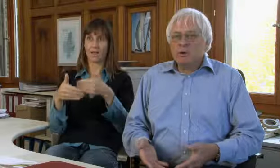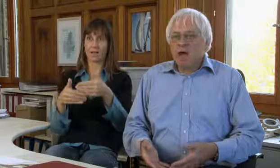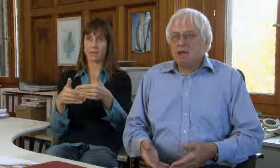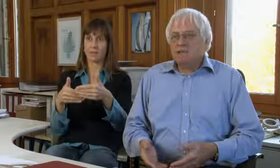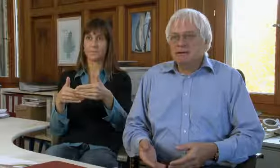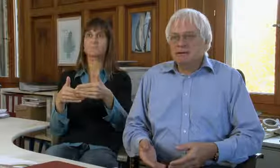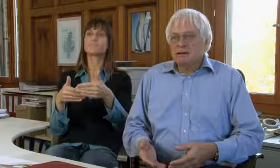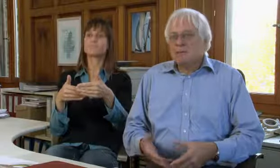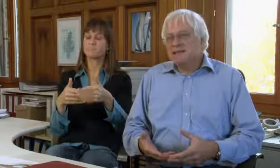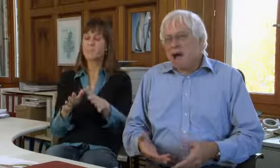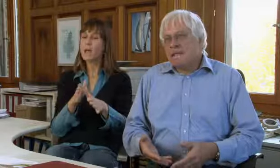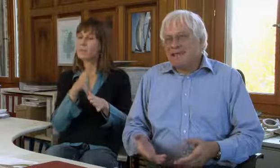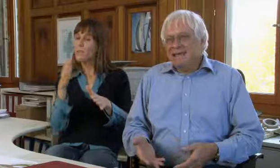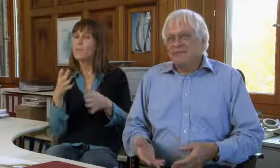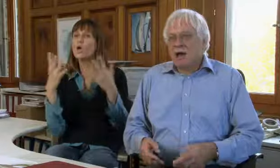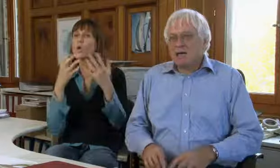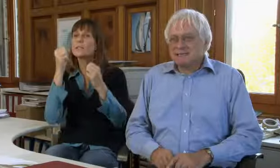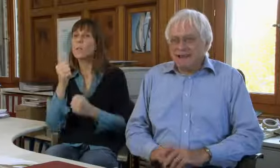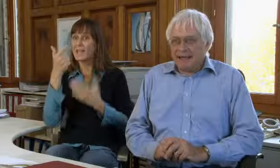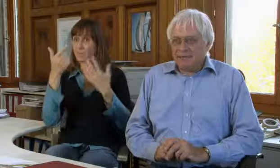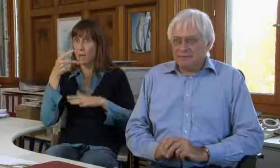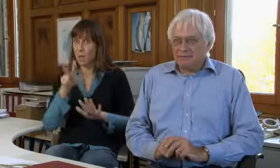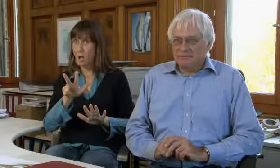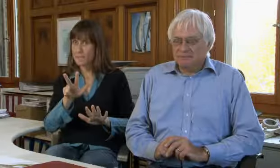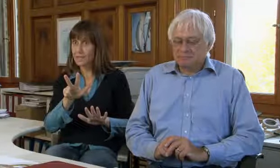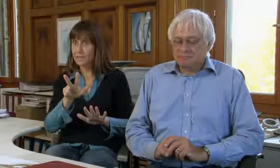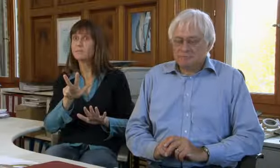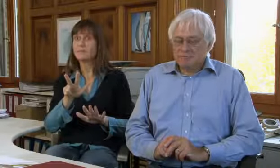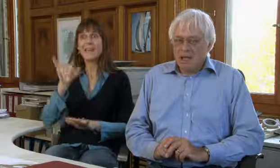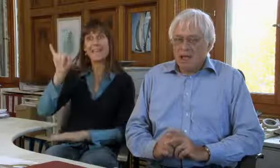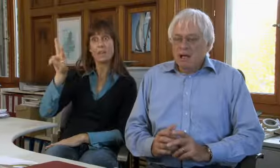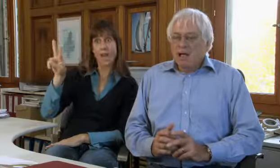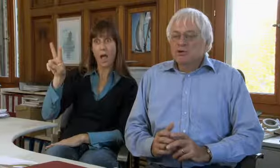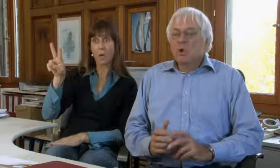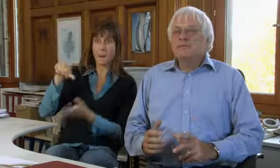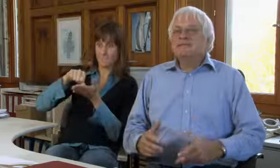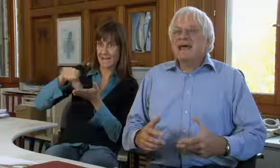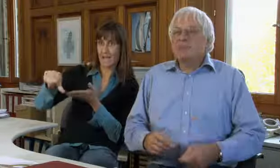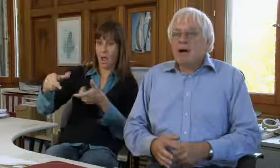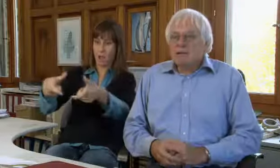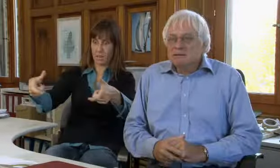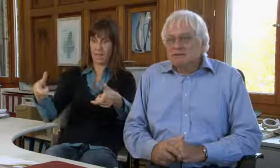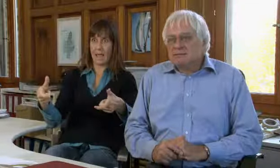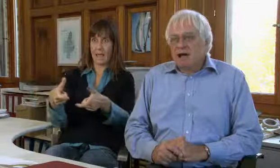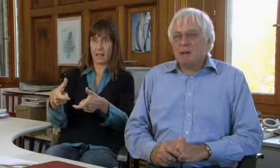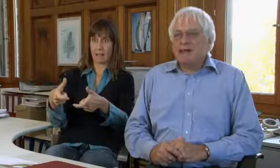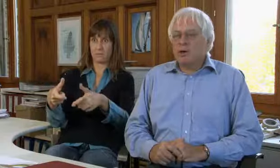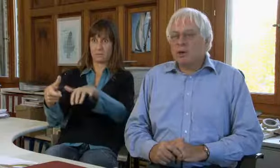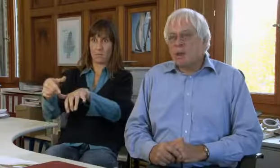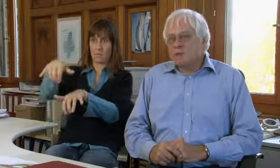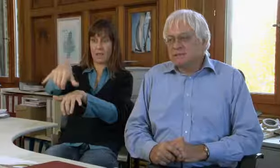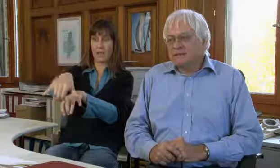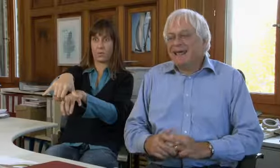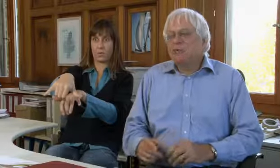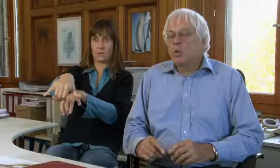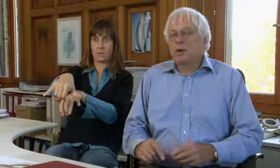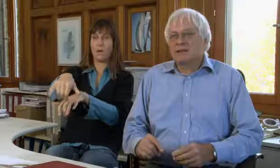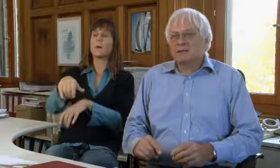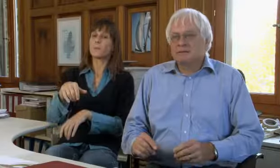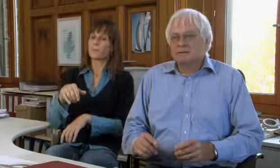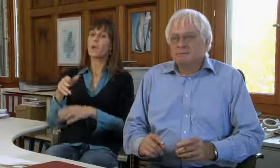entwickelt und seit 1982 bezahlt die IV das Gerät.